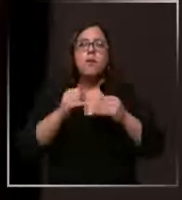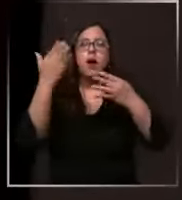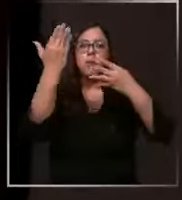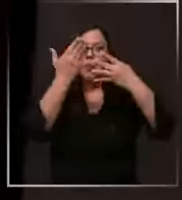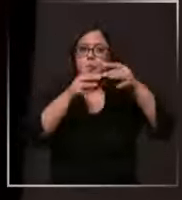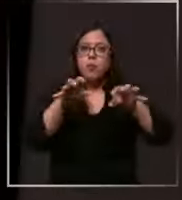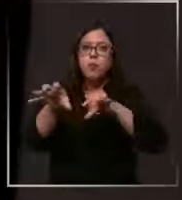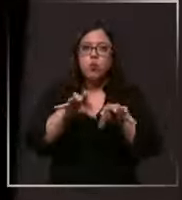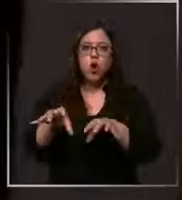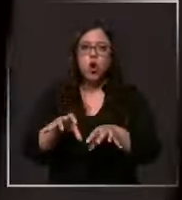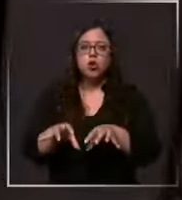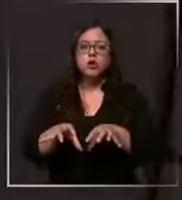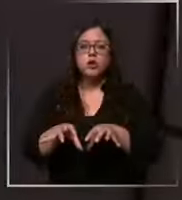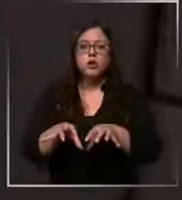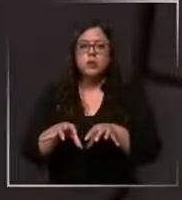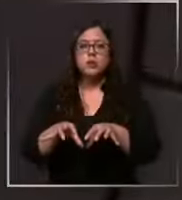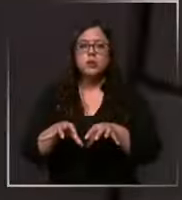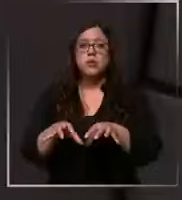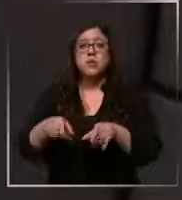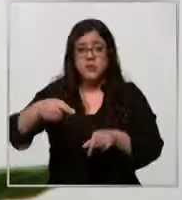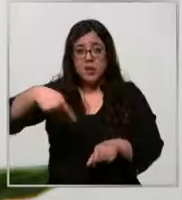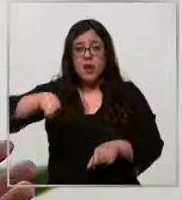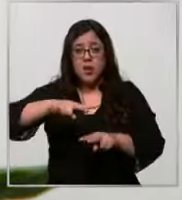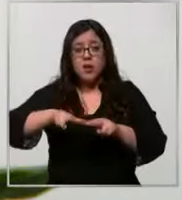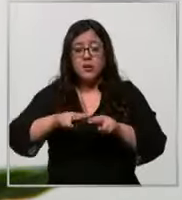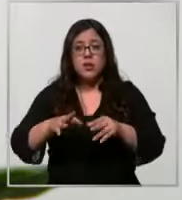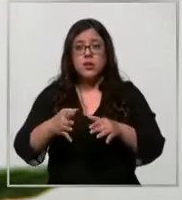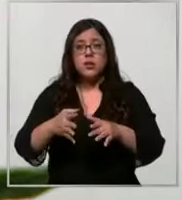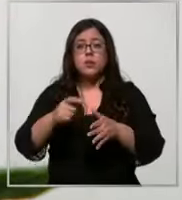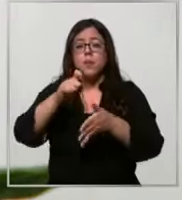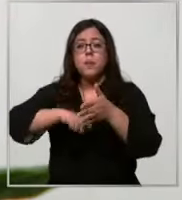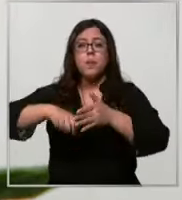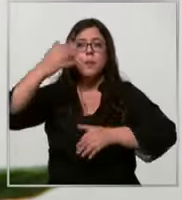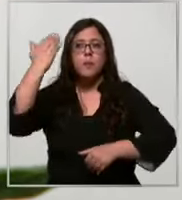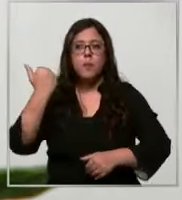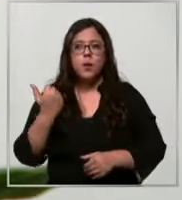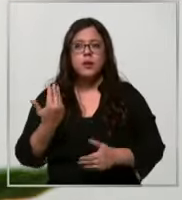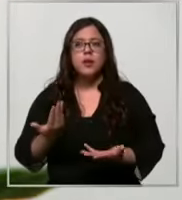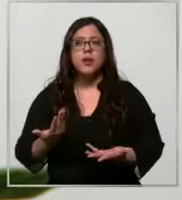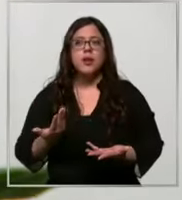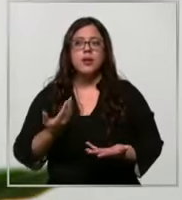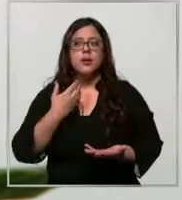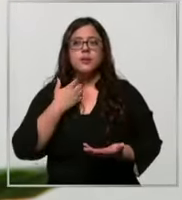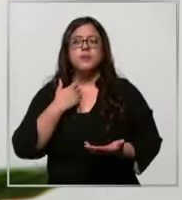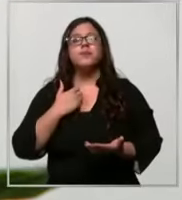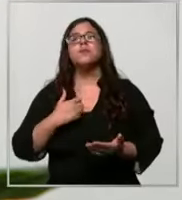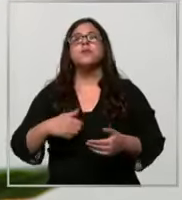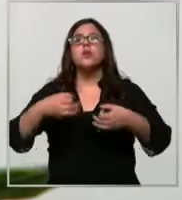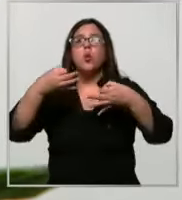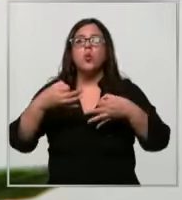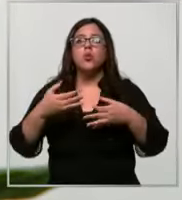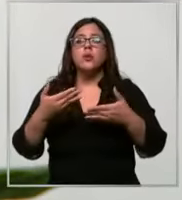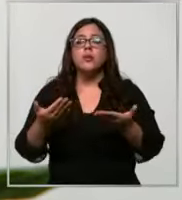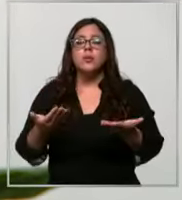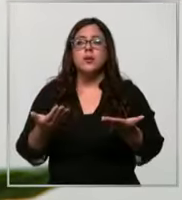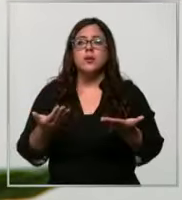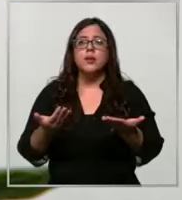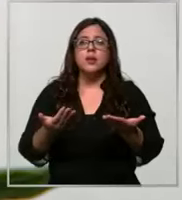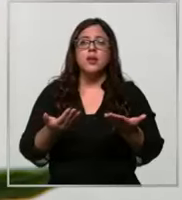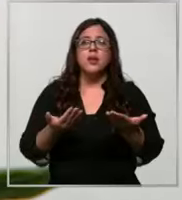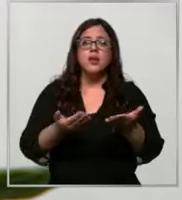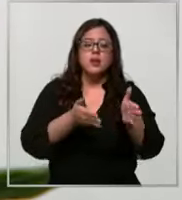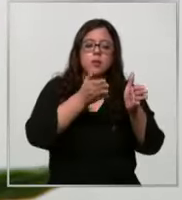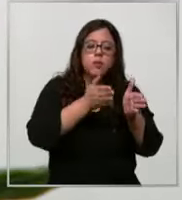insumos que están utilizando desde hace unos meses estamos implementando una eh estructuración de la